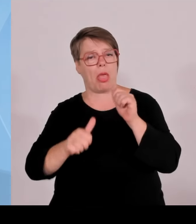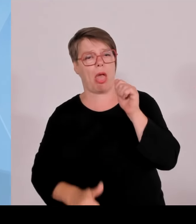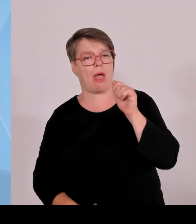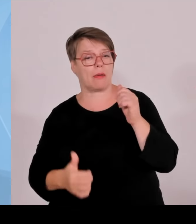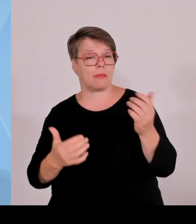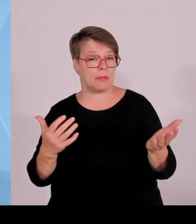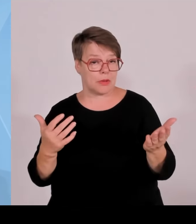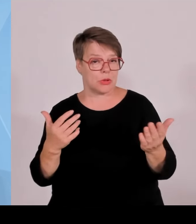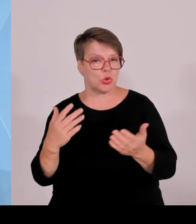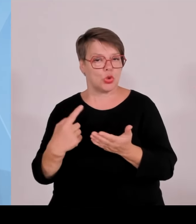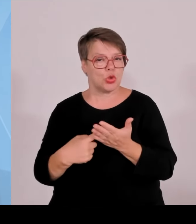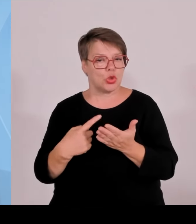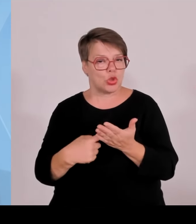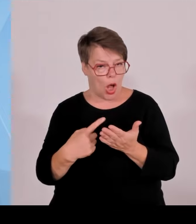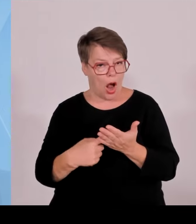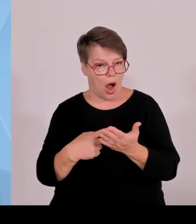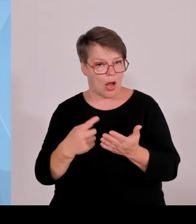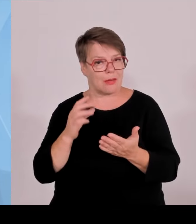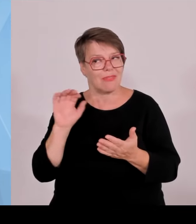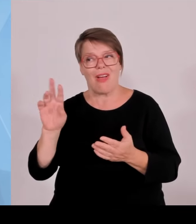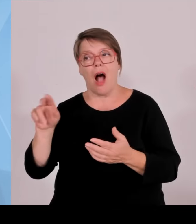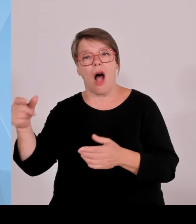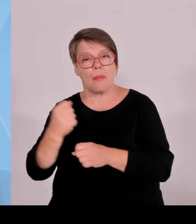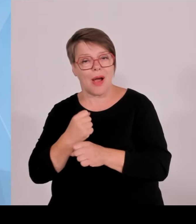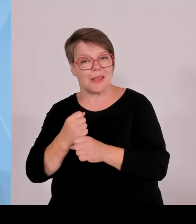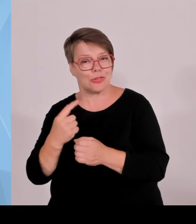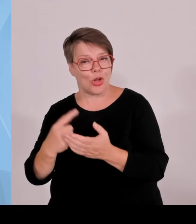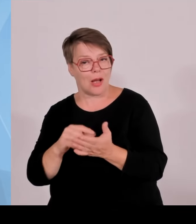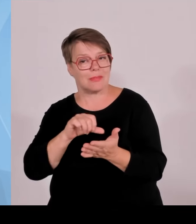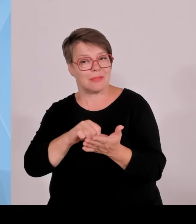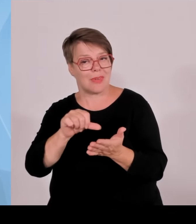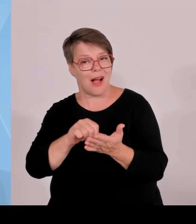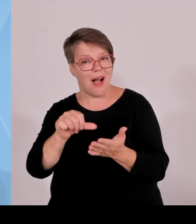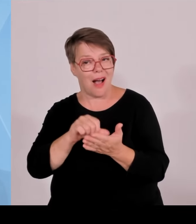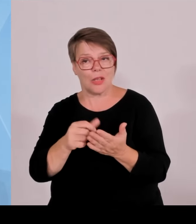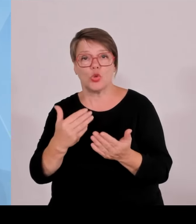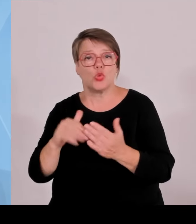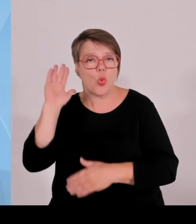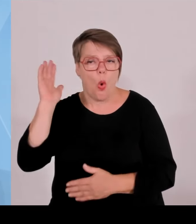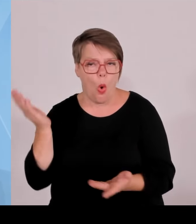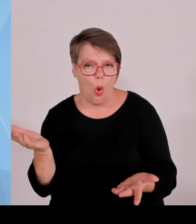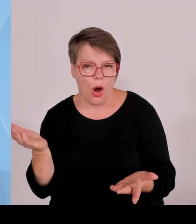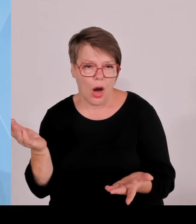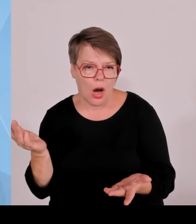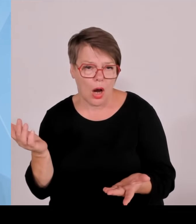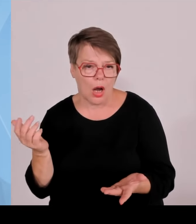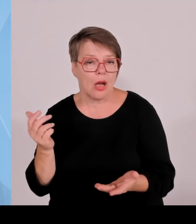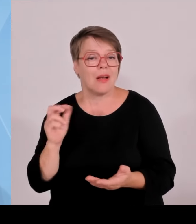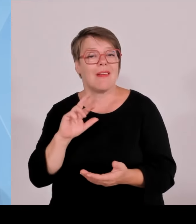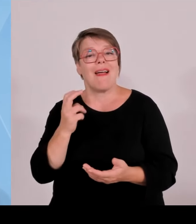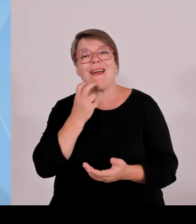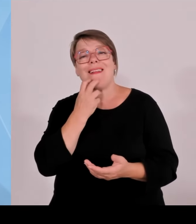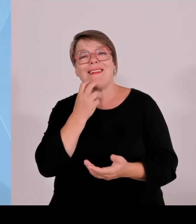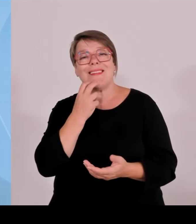eben attraktiver sind, weil dort eben die Arbeitnehmer und der Unternehmer nicht so viele Kosten im Bereich des Sozialmissbrauchs